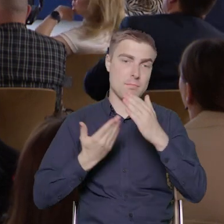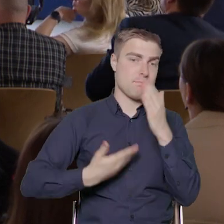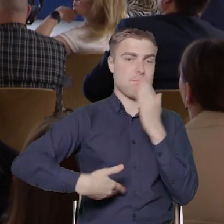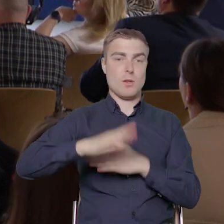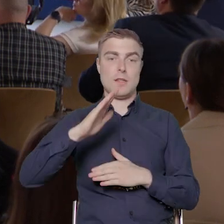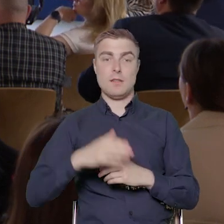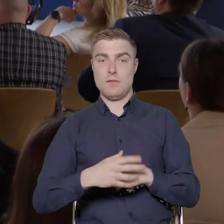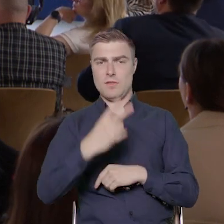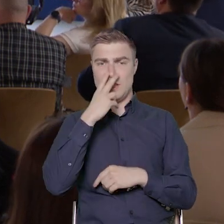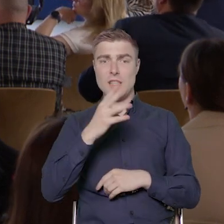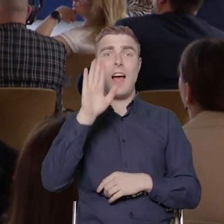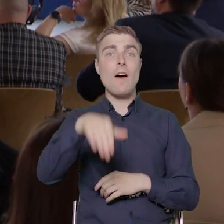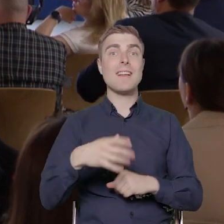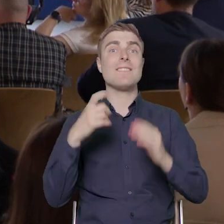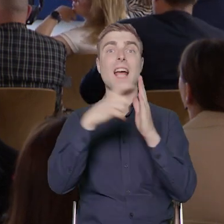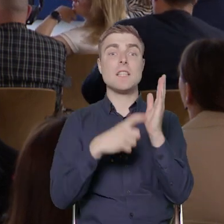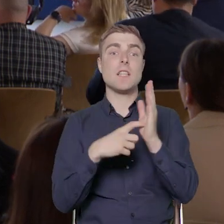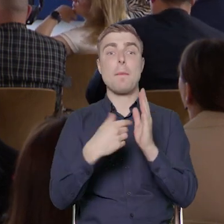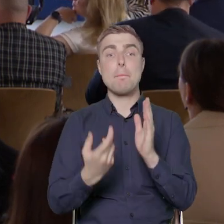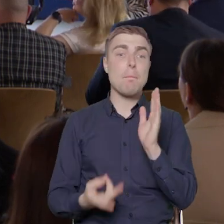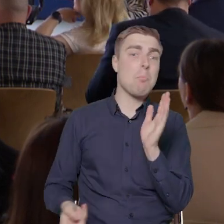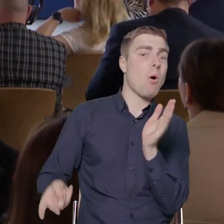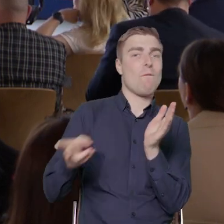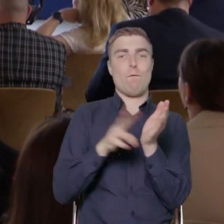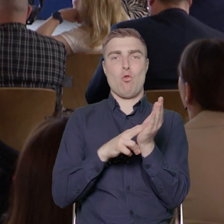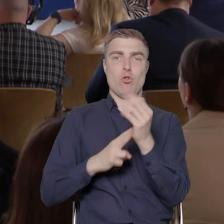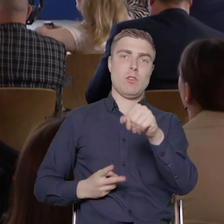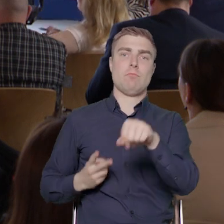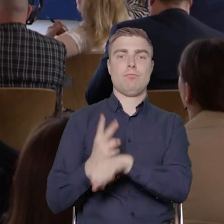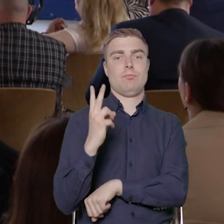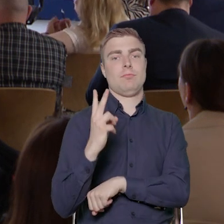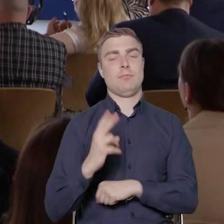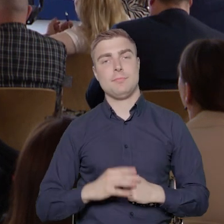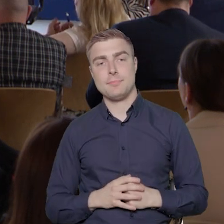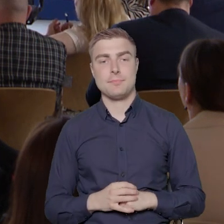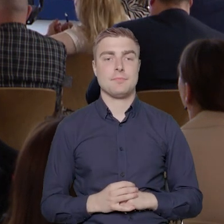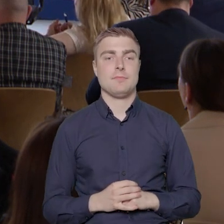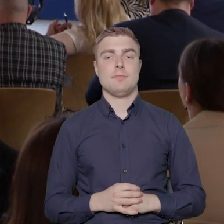ponad dwukrotnie..., wykonane w ponad dwukrotnie większej